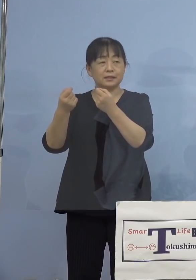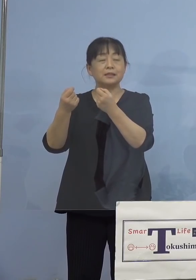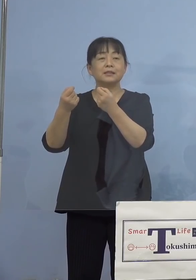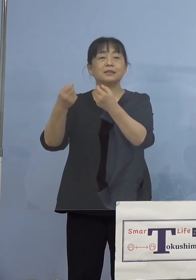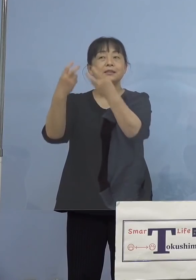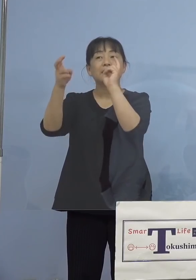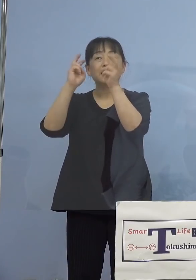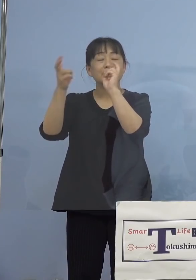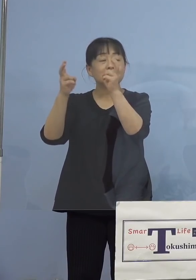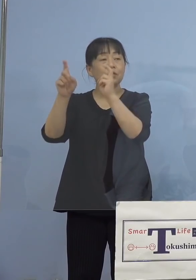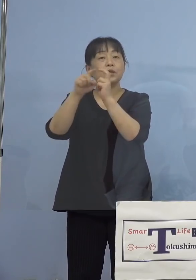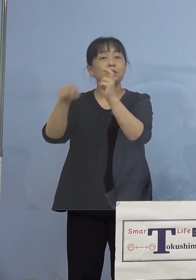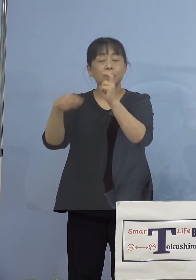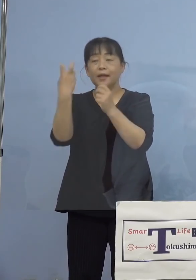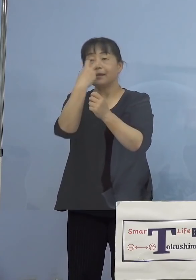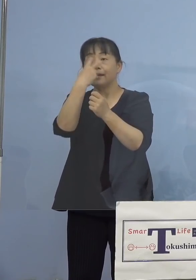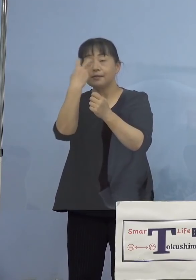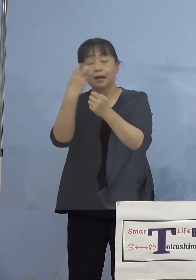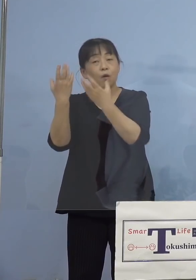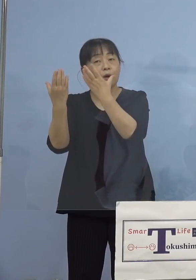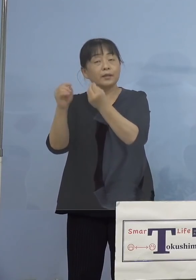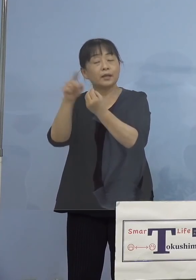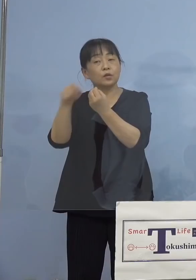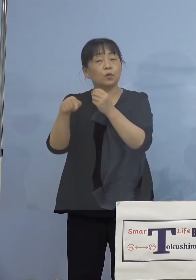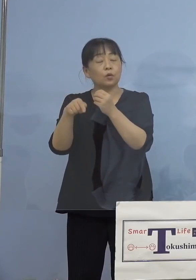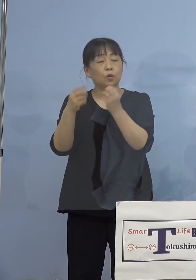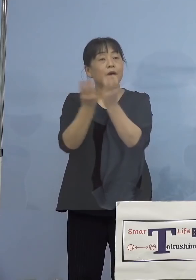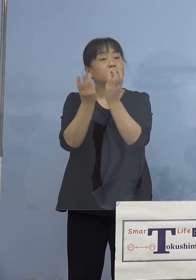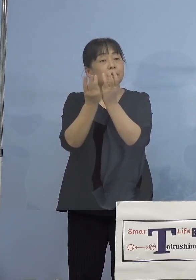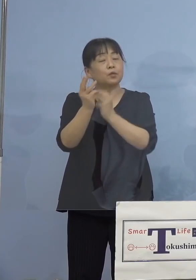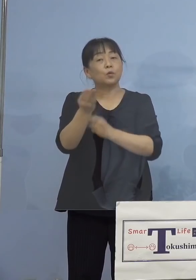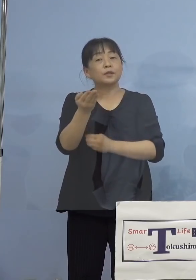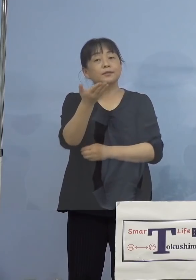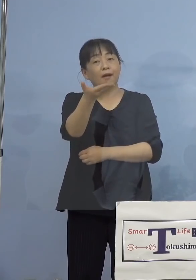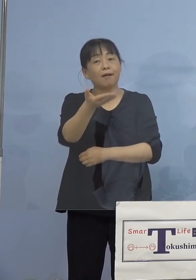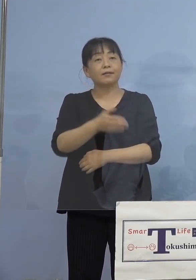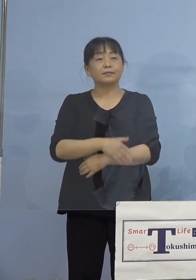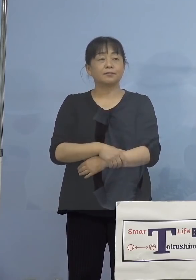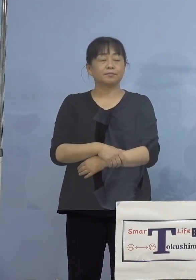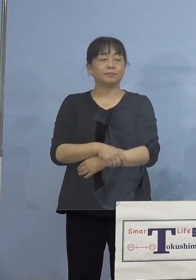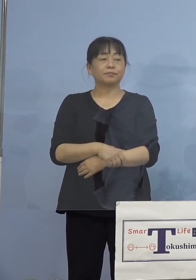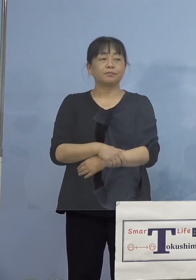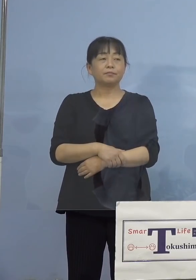検査されていたりとか、人数とか 教えて下さい （知事） はい、わかりました、まずは一番に